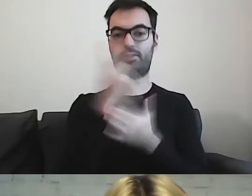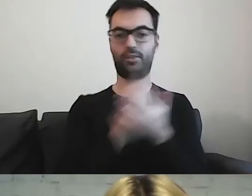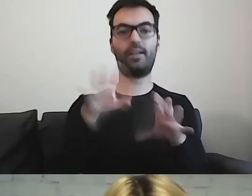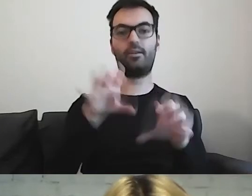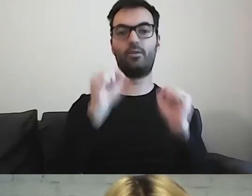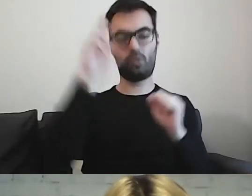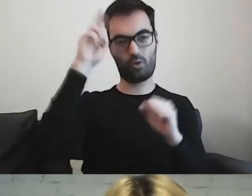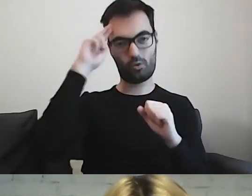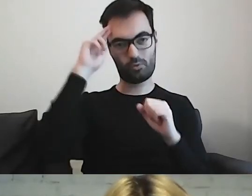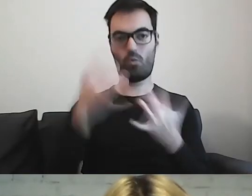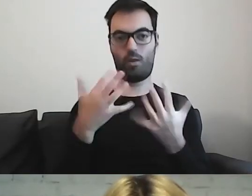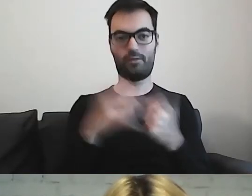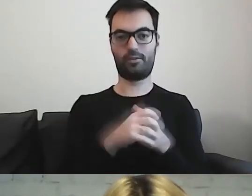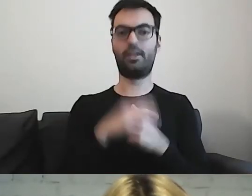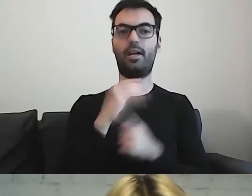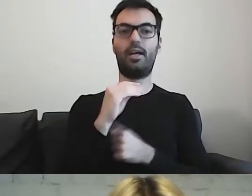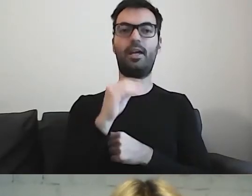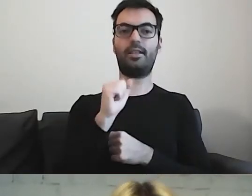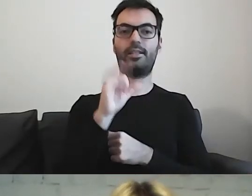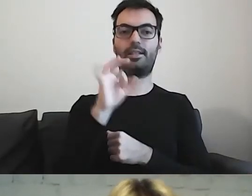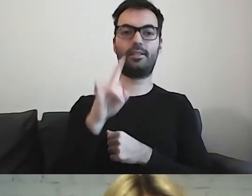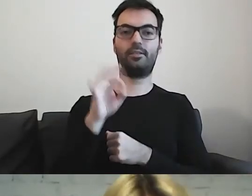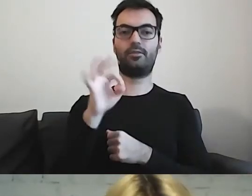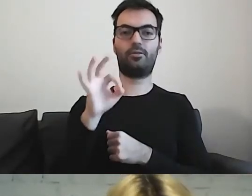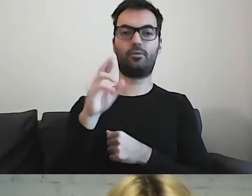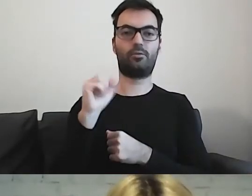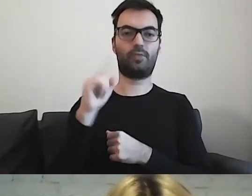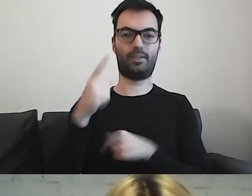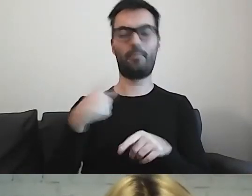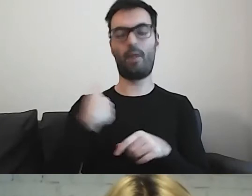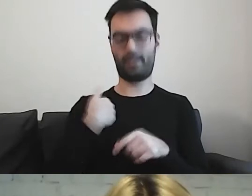Czyli Easy-to-Read, jak wcześniej Paweł powiedział.